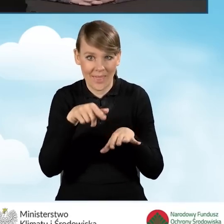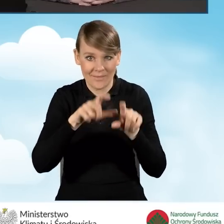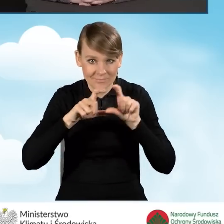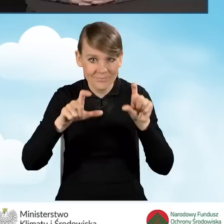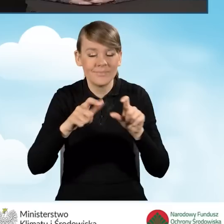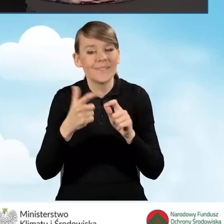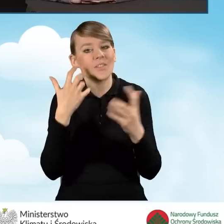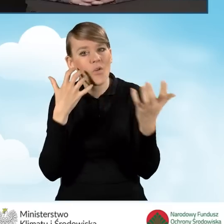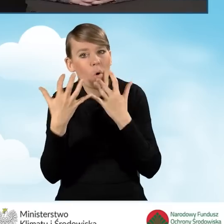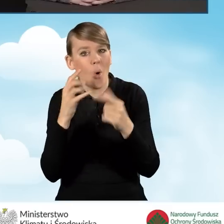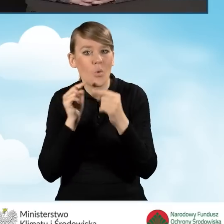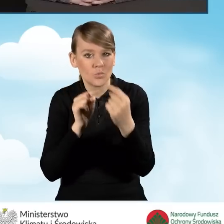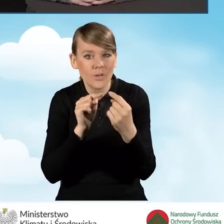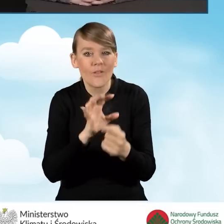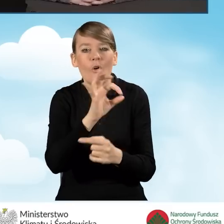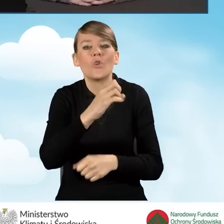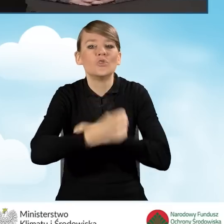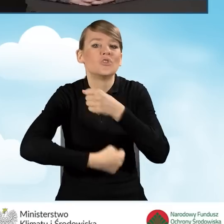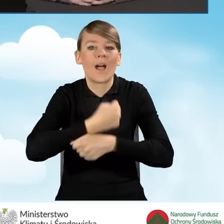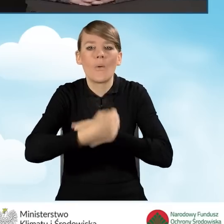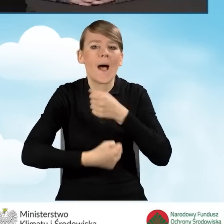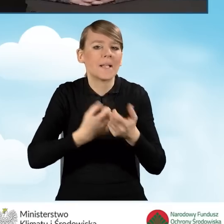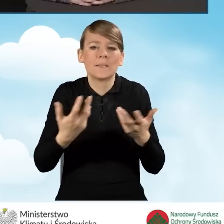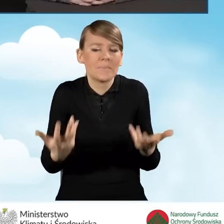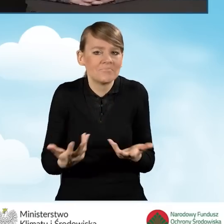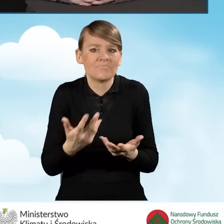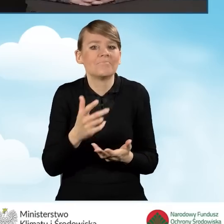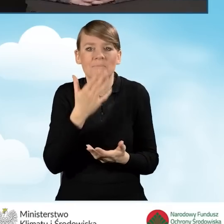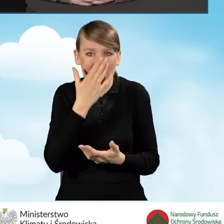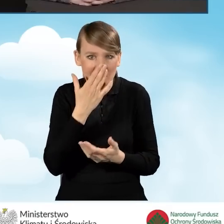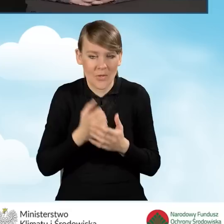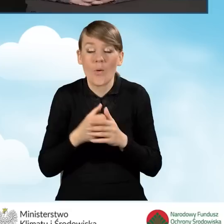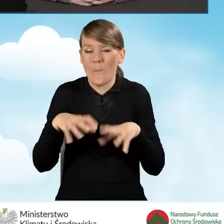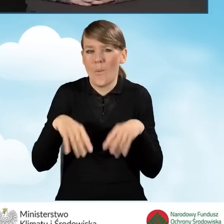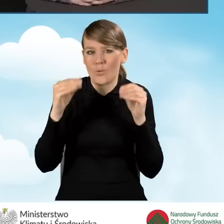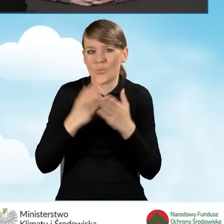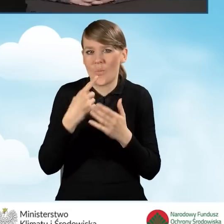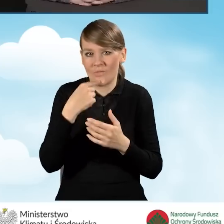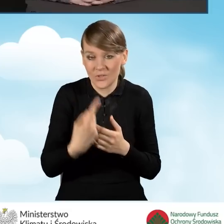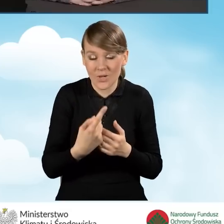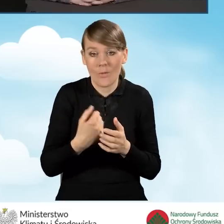to tak jak już na początku wspomniałam, osoby prowadzące punkt